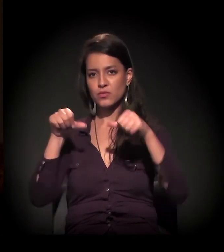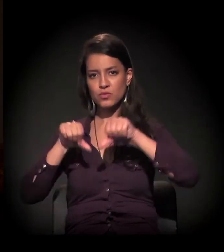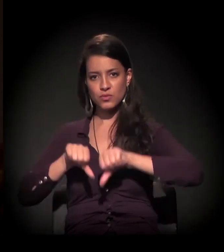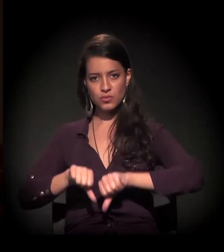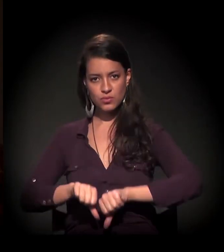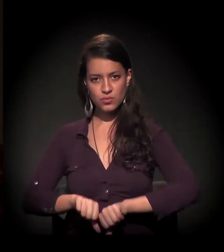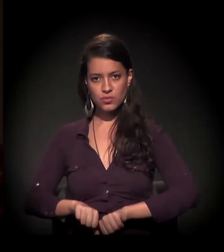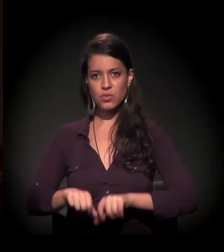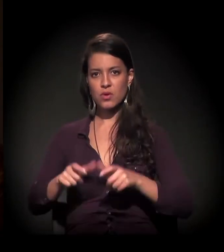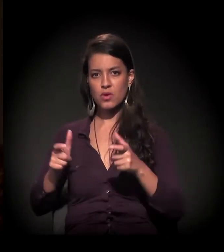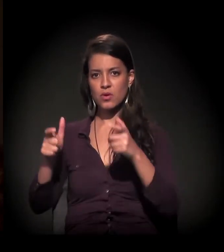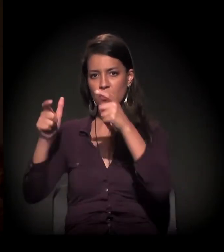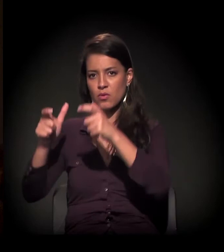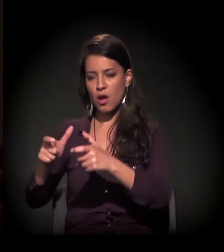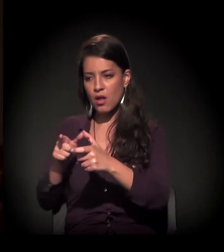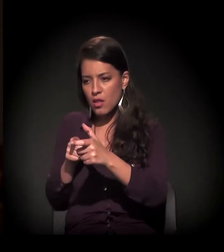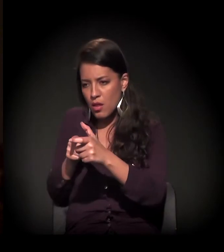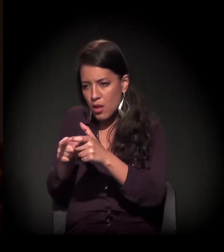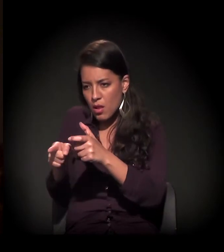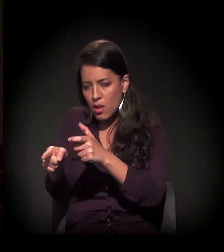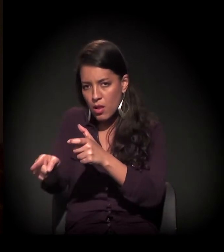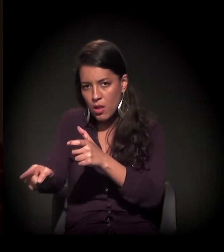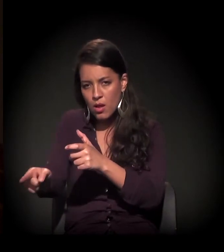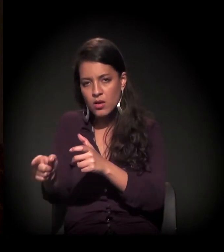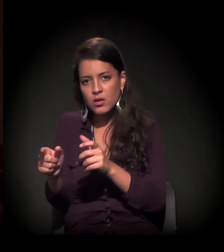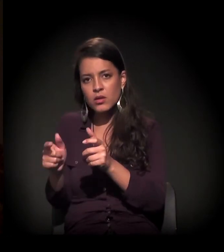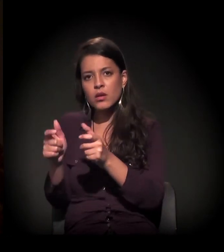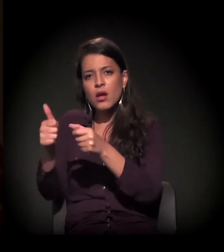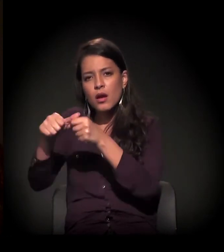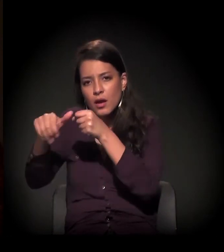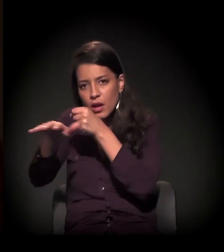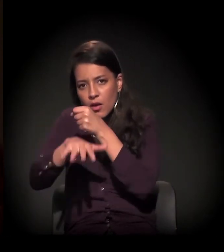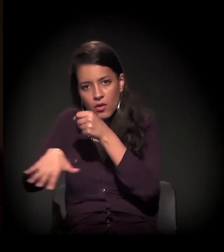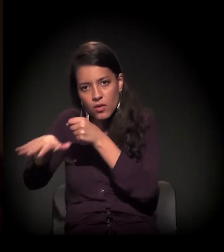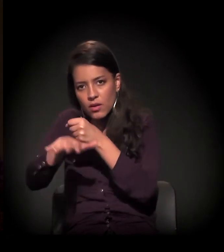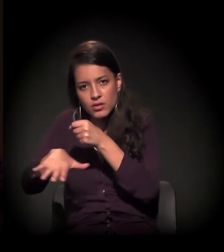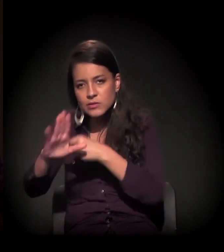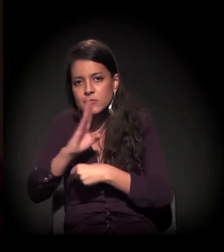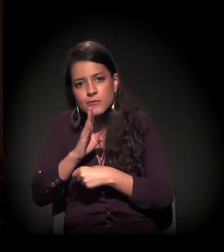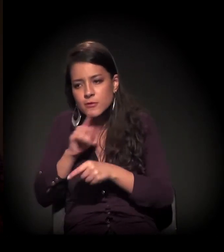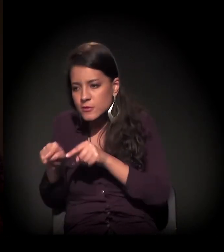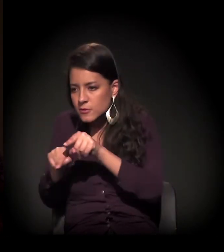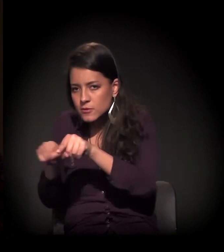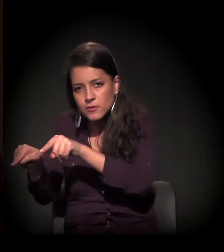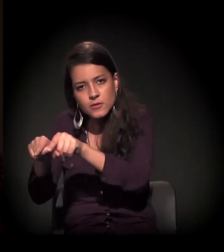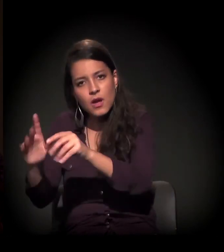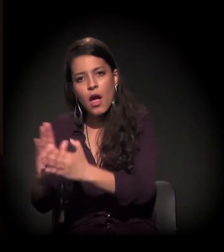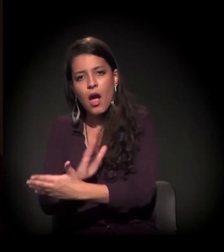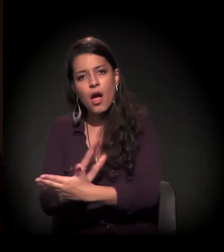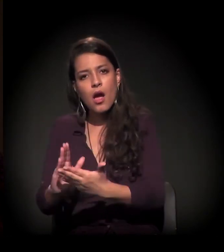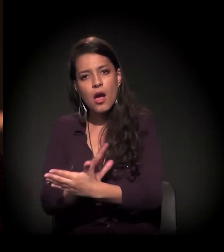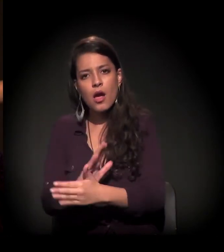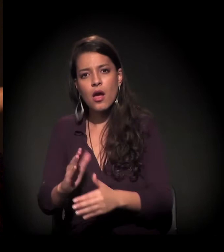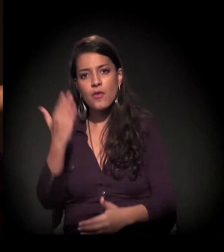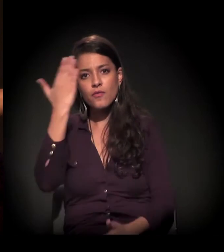me enfurnei na Cracolândia de uma forma aterradora, avassaladora. Em alguns momentos, minha invisibilidade deixou de acontecer